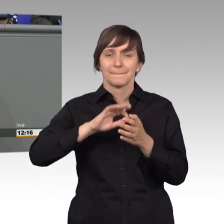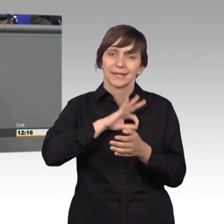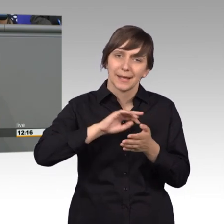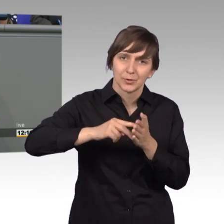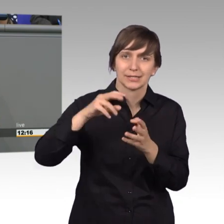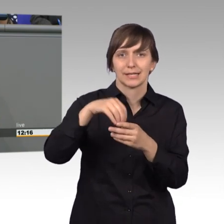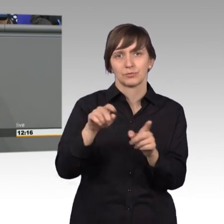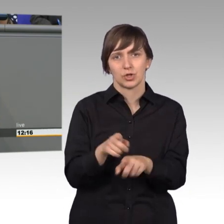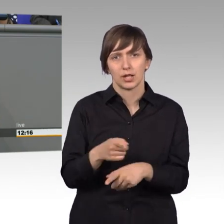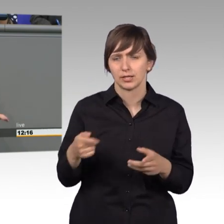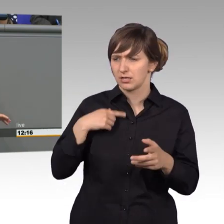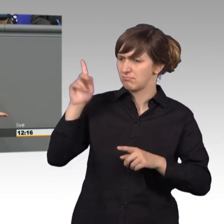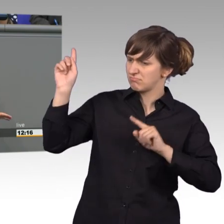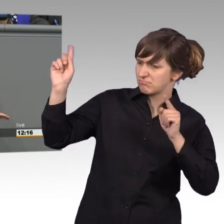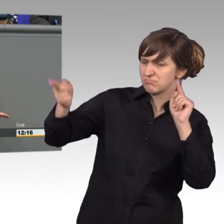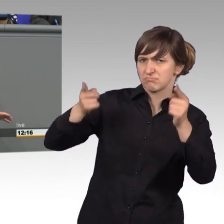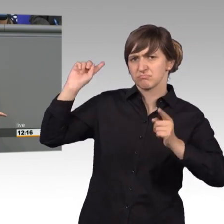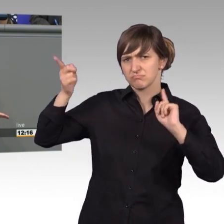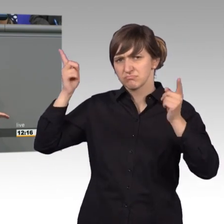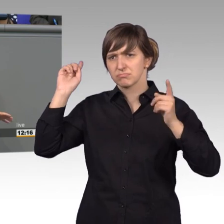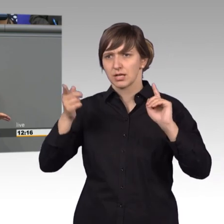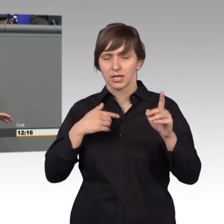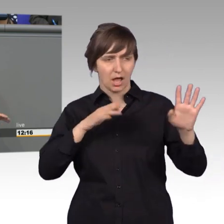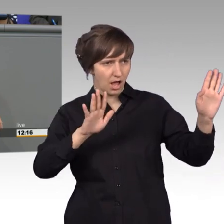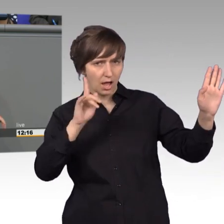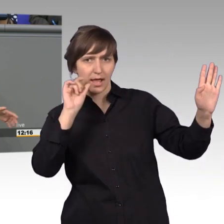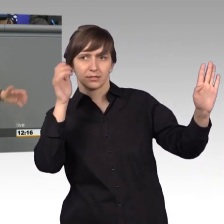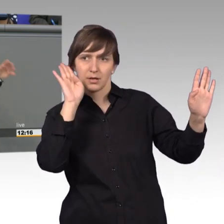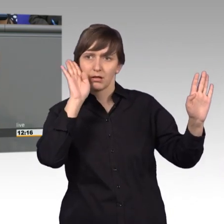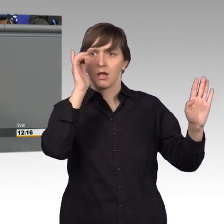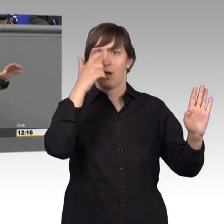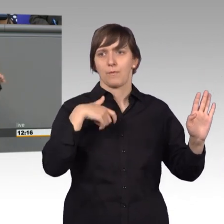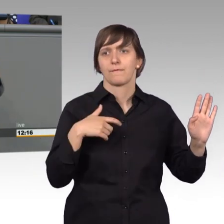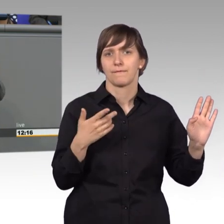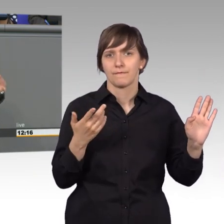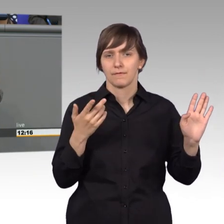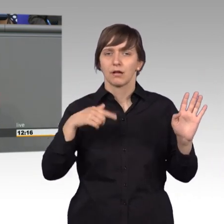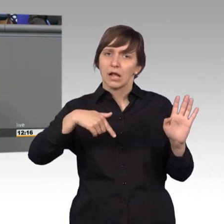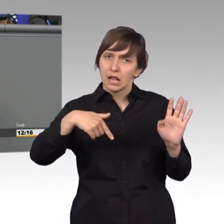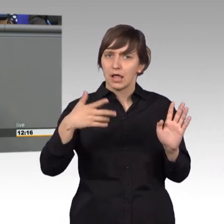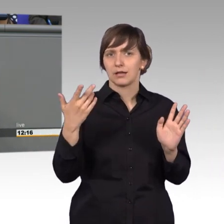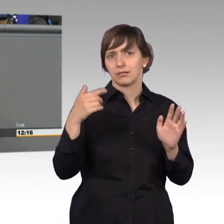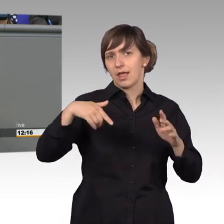[Sprecherwechsel] Ich weiß, das weiß ich- jetzt hören Sie mir doch erst einmal zu! Sie können sich hinterher geballt aufregen, wenn ich fertig bin.